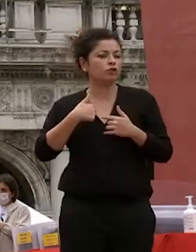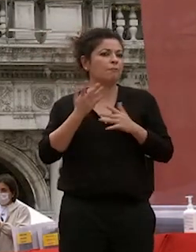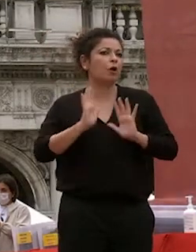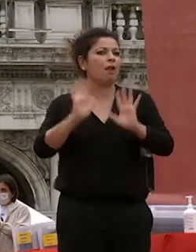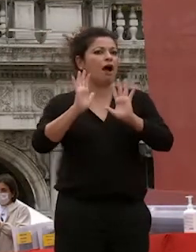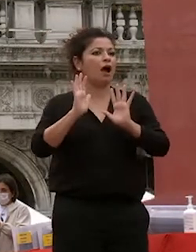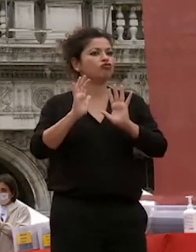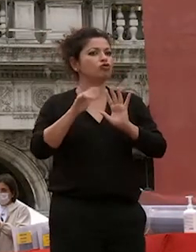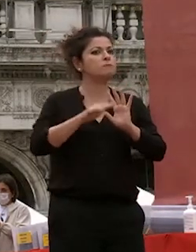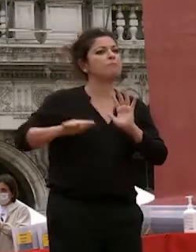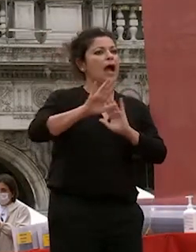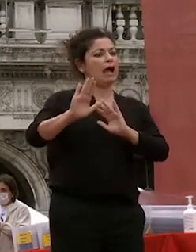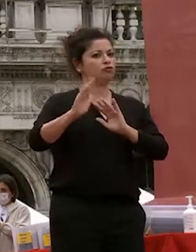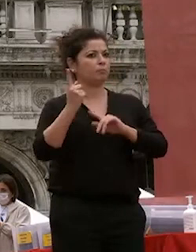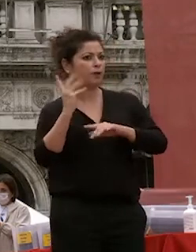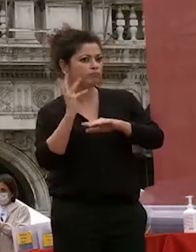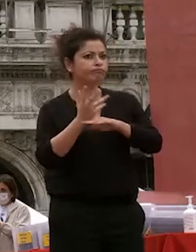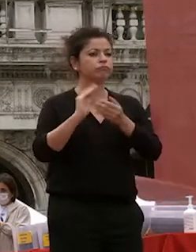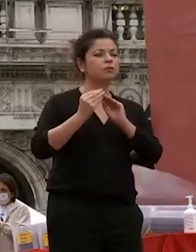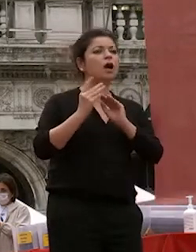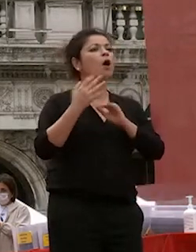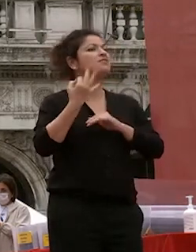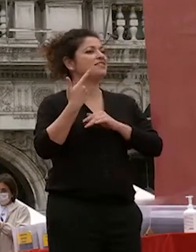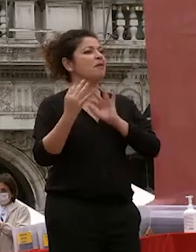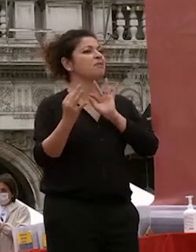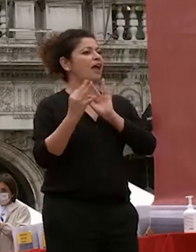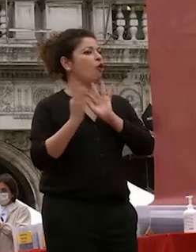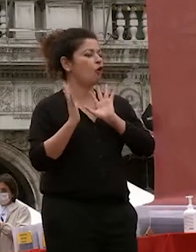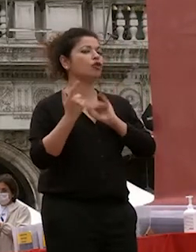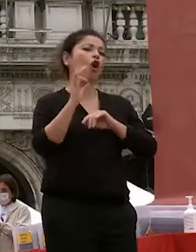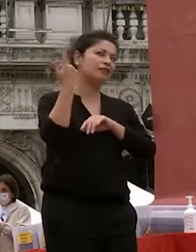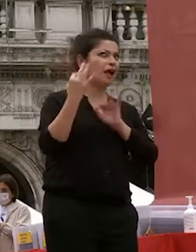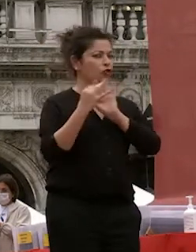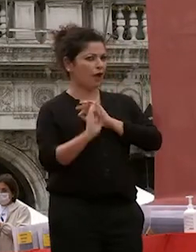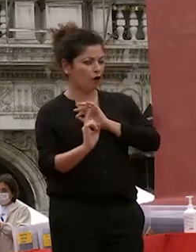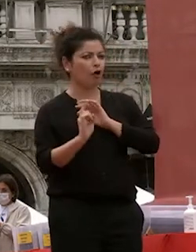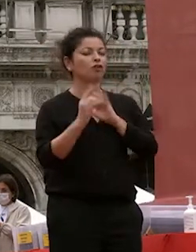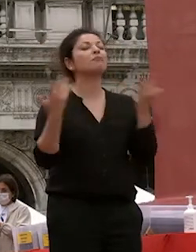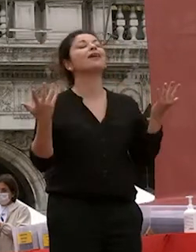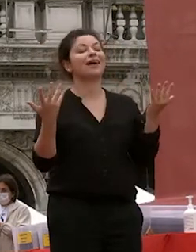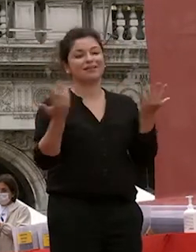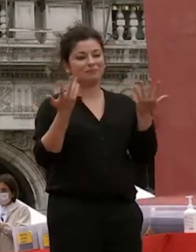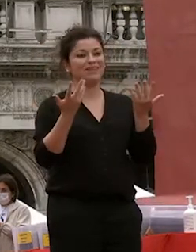molto spesso d'accordo quasi sempre ogni tanto no così va va va così nella vita